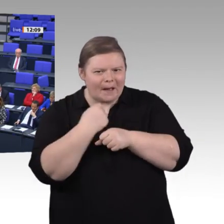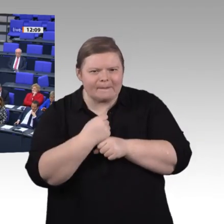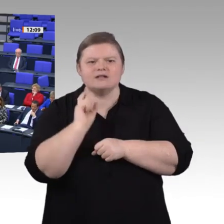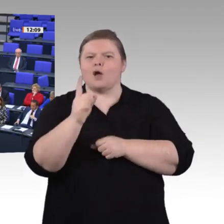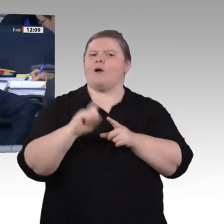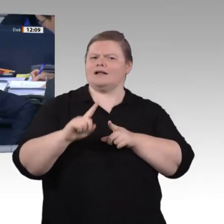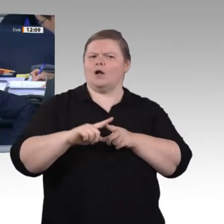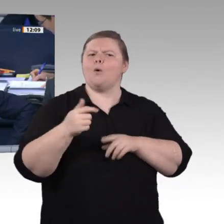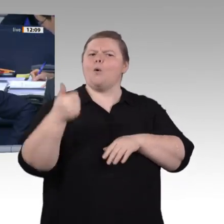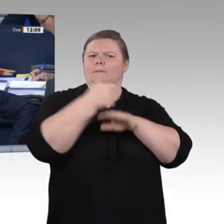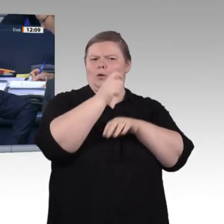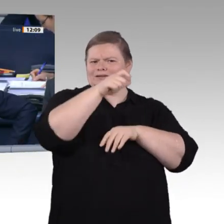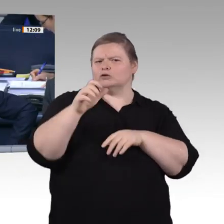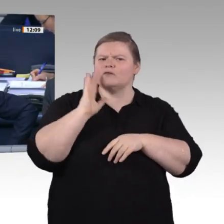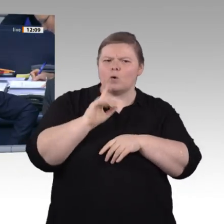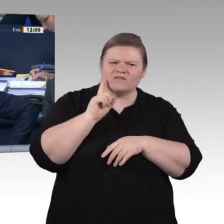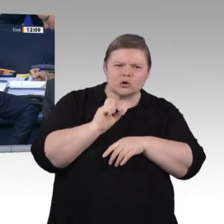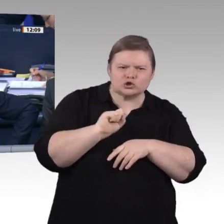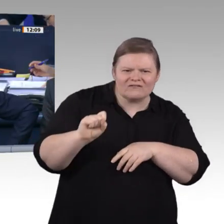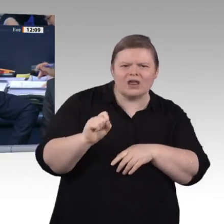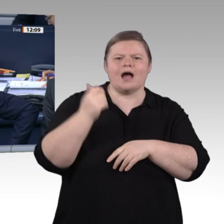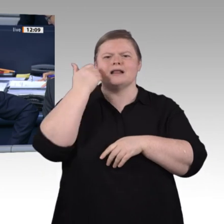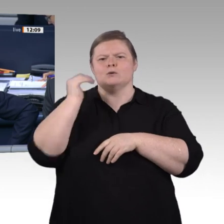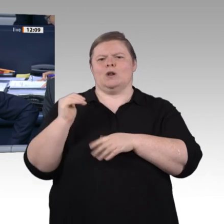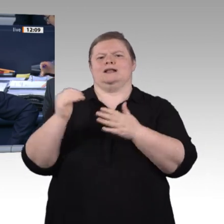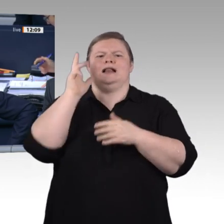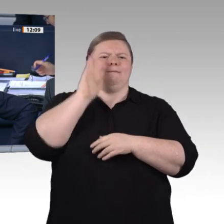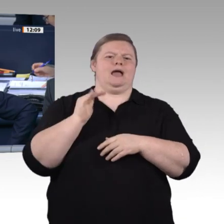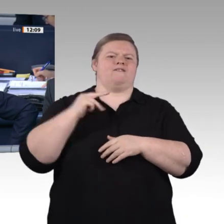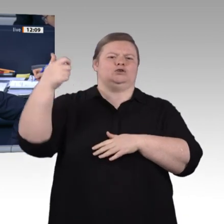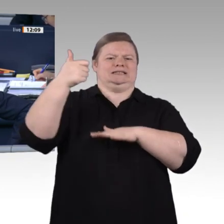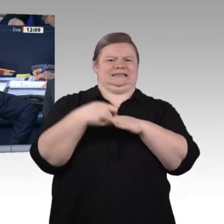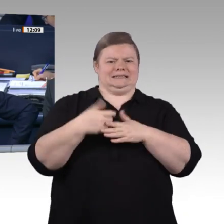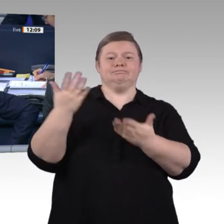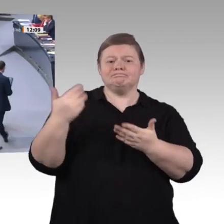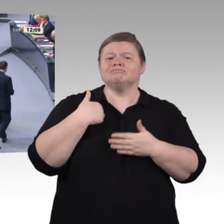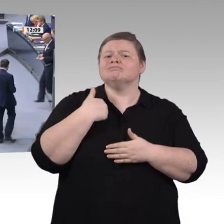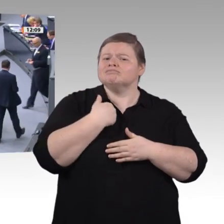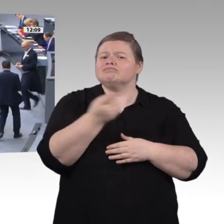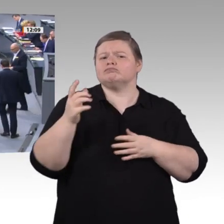Der gerade mehrfach angesprochene Kollege Dr. Stefan Kaufmann, CDU/ CSU-Fraktion, hat nun das Wort.